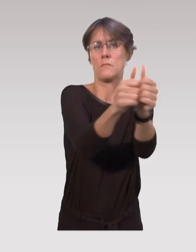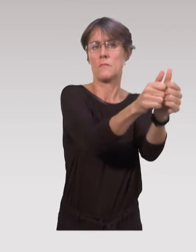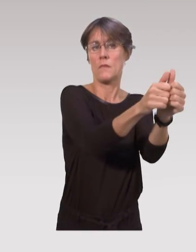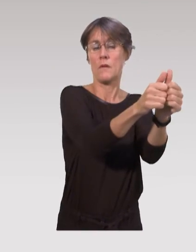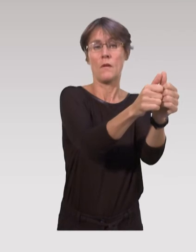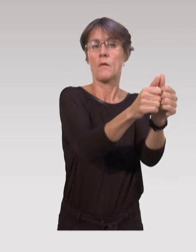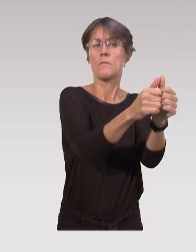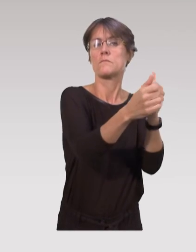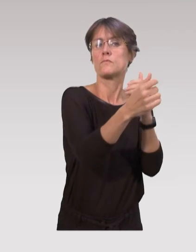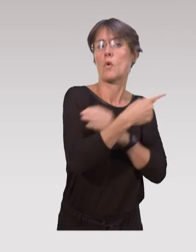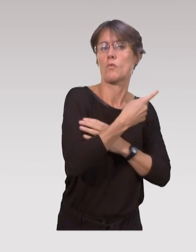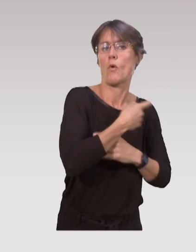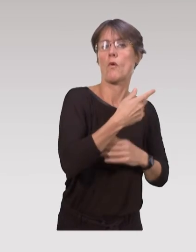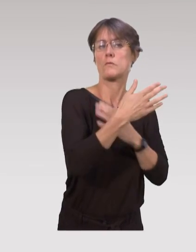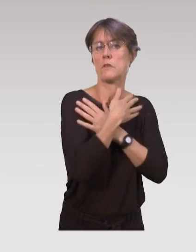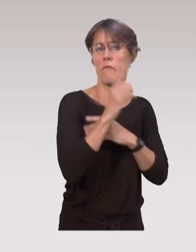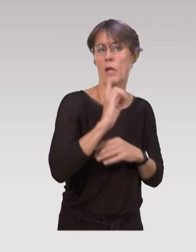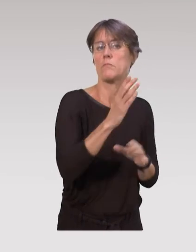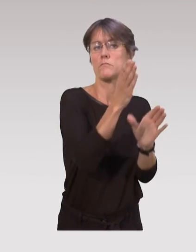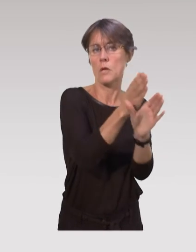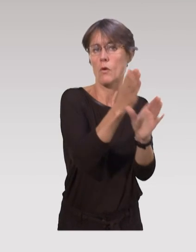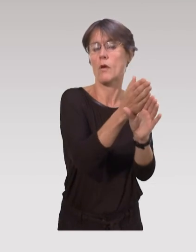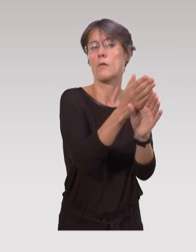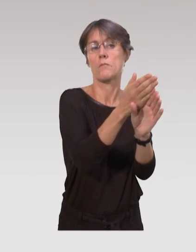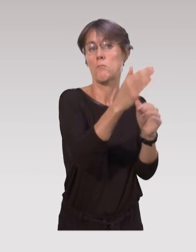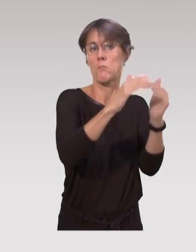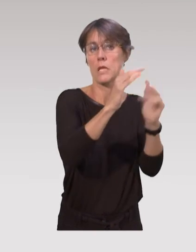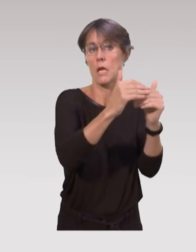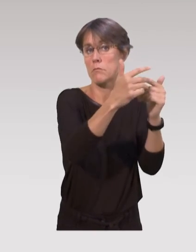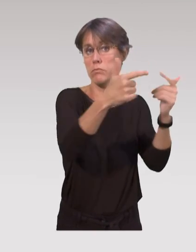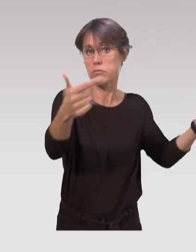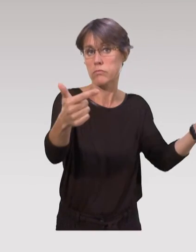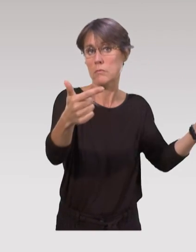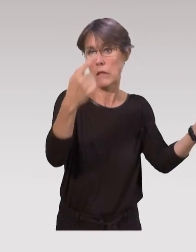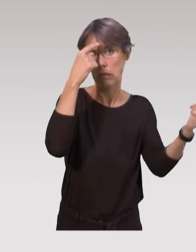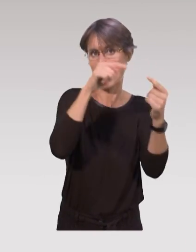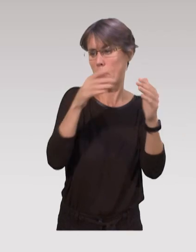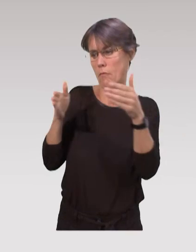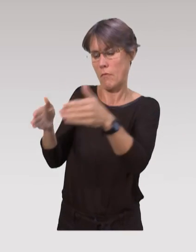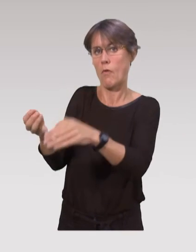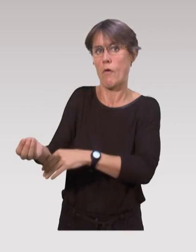c'est à dire avec les médecins, avec les sages-femmes, avec les psychologues, avec toutes les professions qu’on peut retrouver autour de l’enfant,